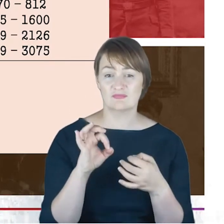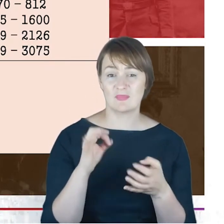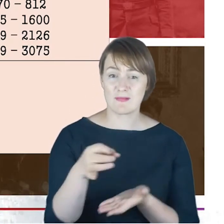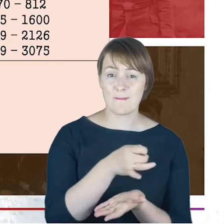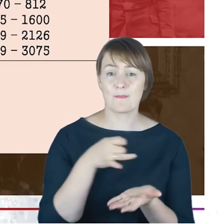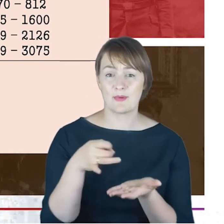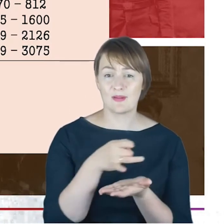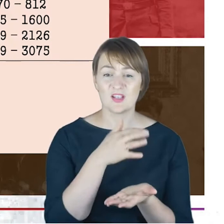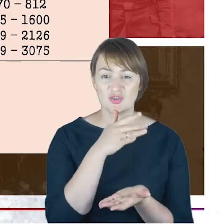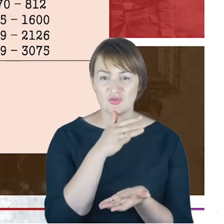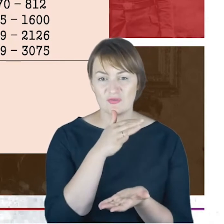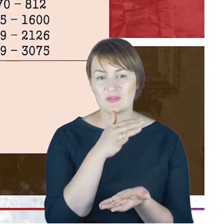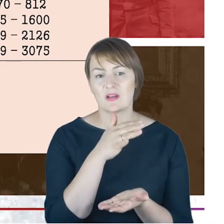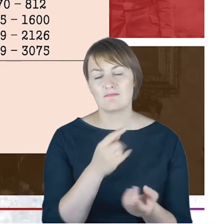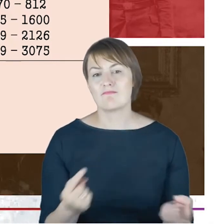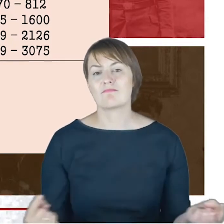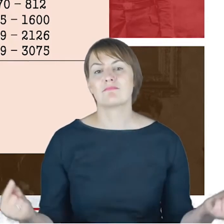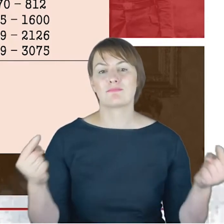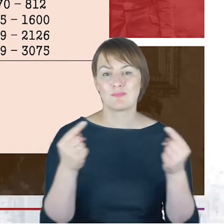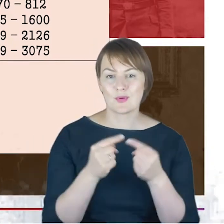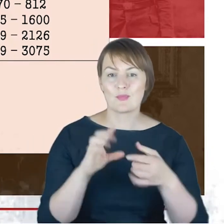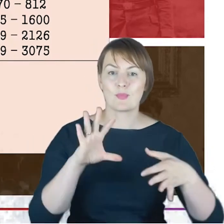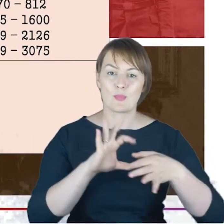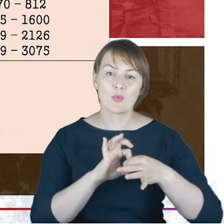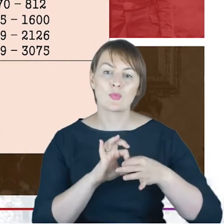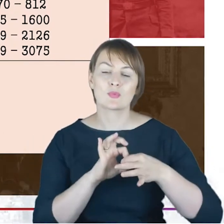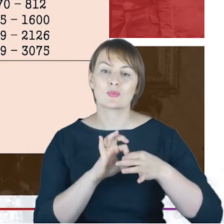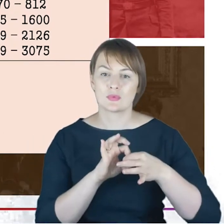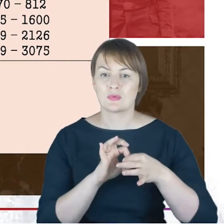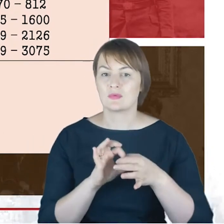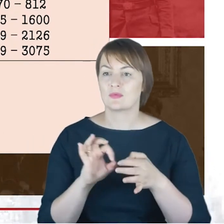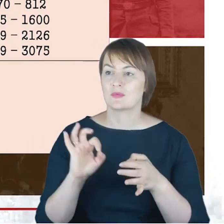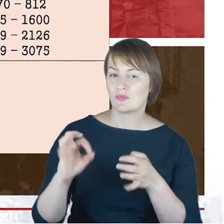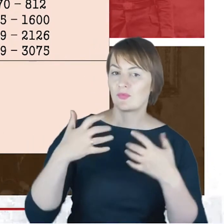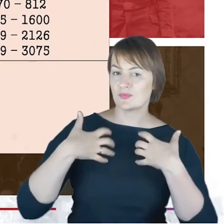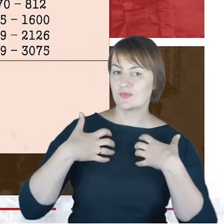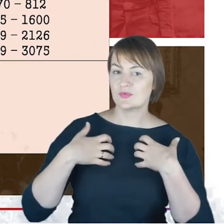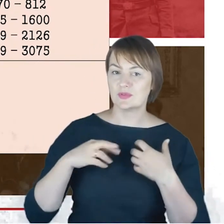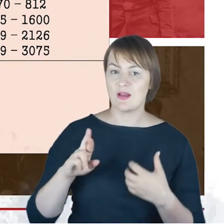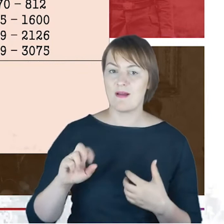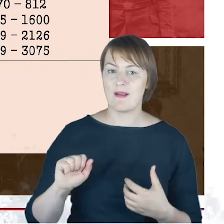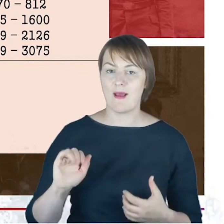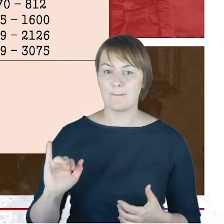w zasadzie wiąże się z Rabinem Cohnem: zatrudnienie w siedemdziesiątym pierwszym,